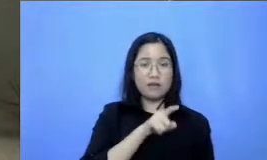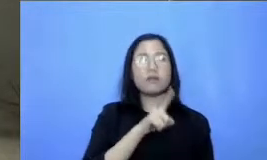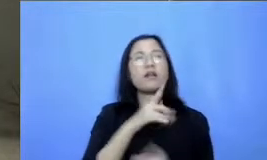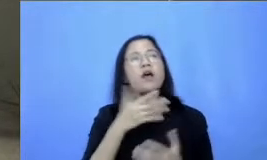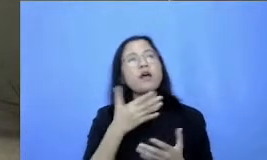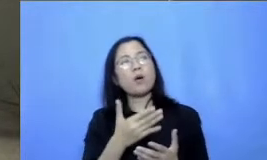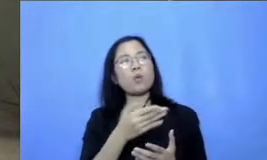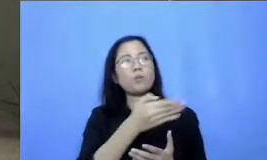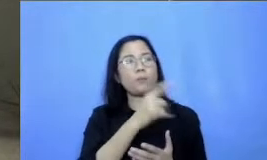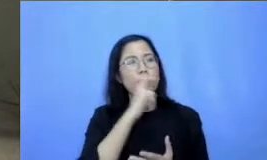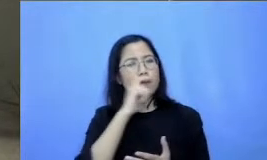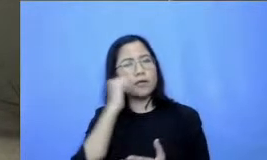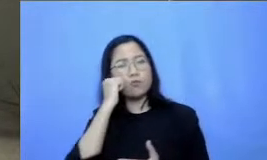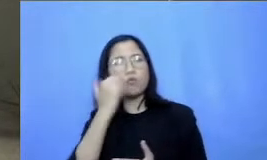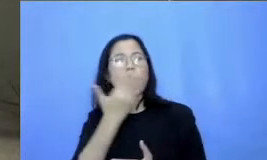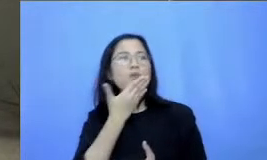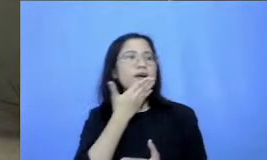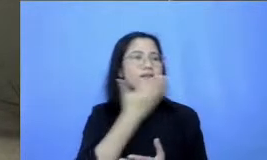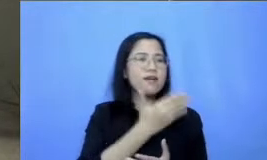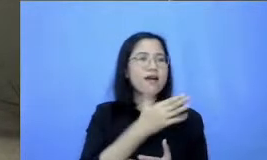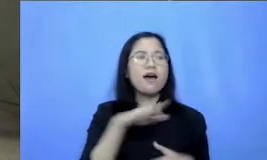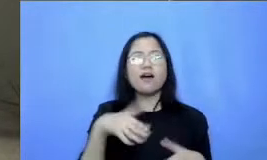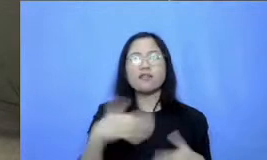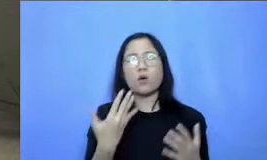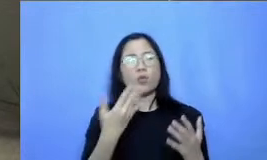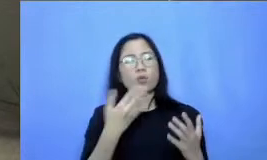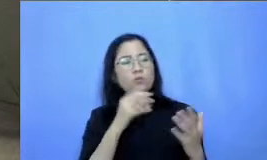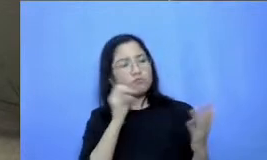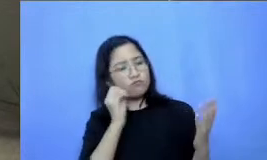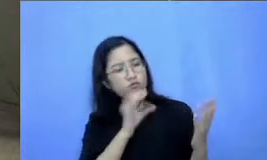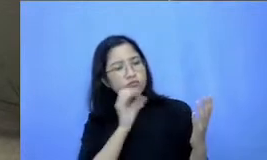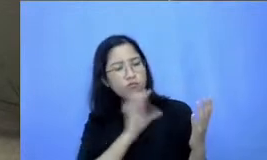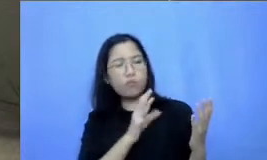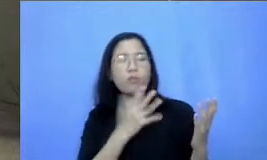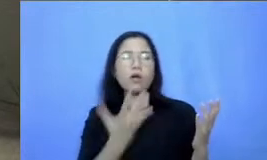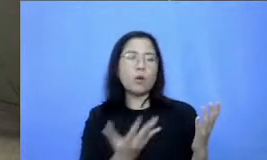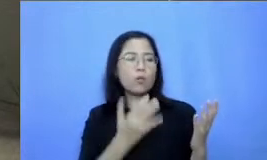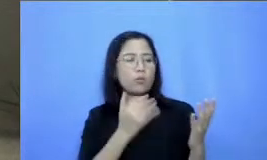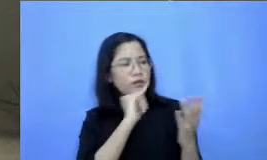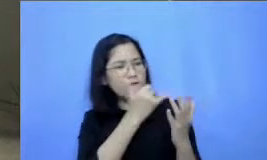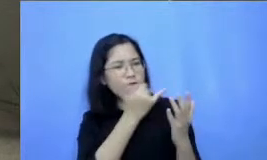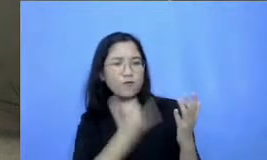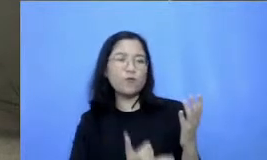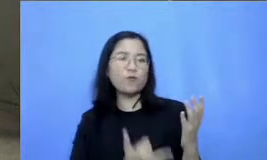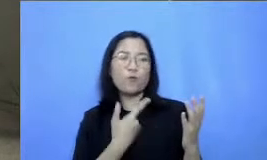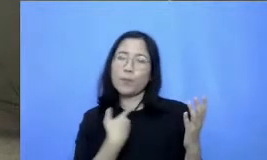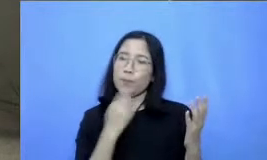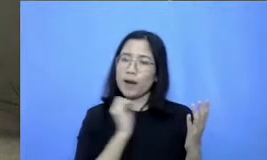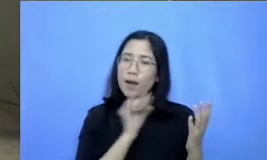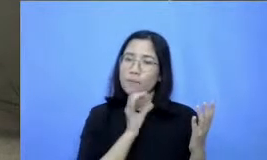umpan balik dan juga beberapa komentar dan juga pendapat Bapak dan Ibu mengenai pengalaman dalam